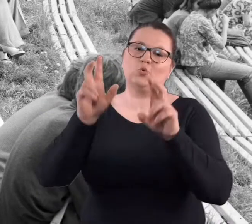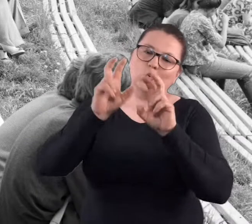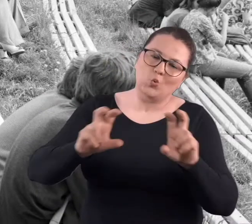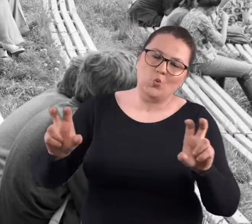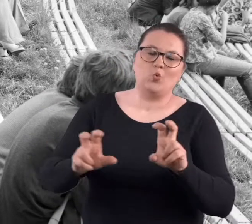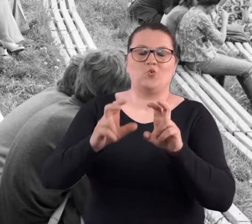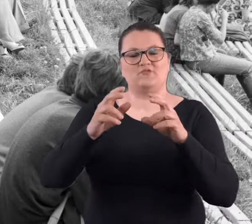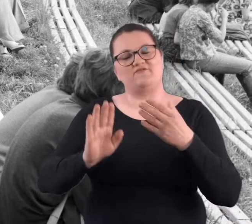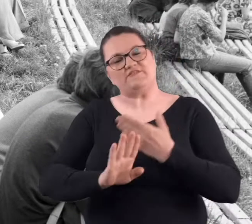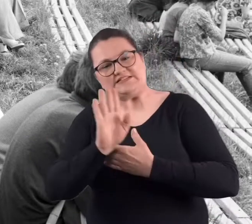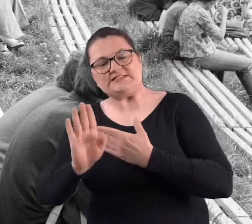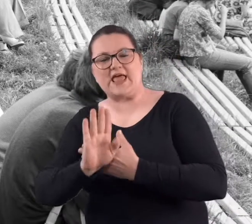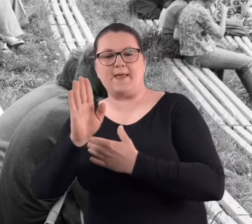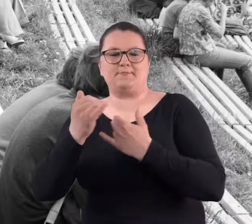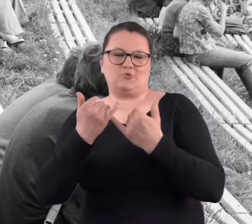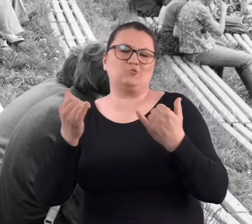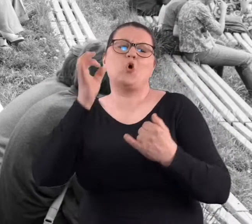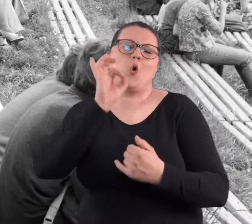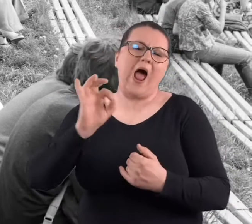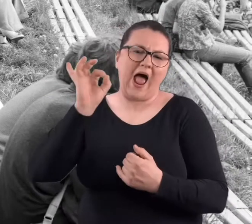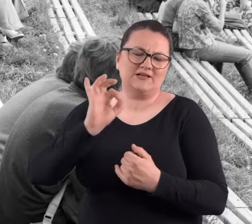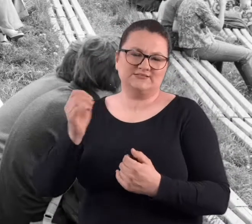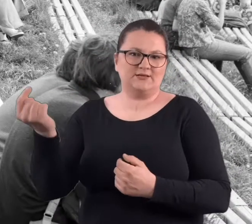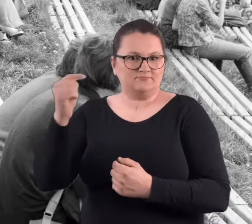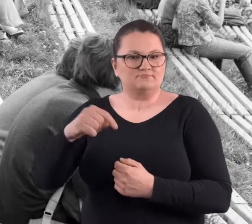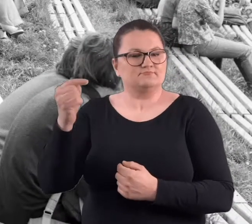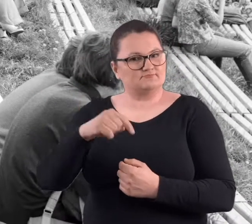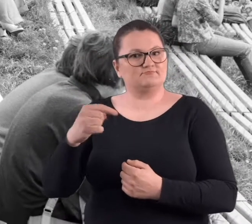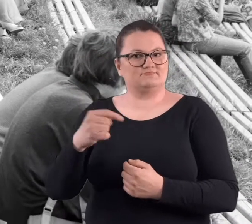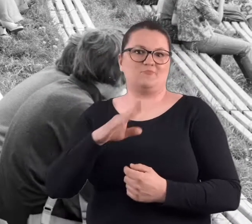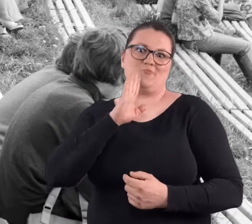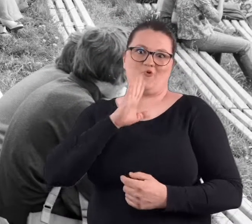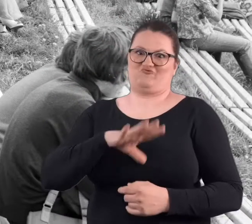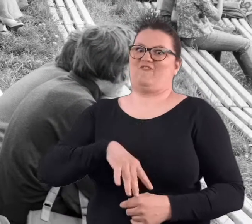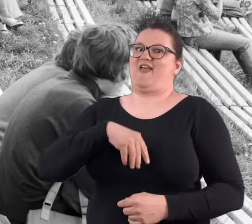No i te spotkania z tymi chórami, z tymi występami okazjonalnymi.